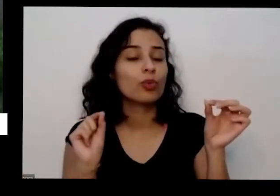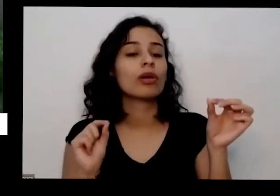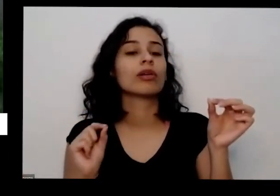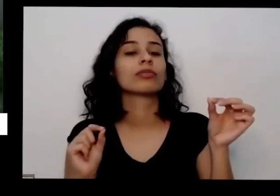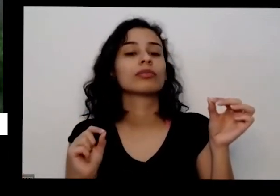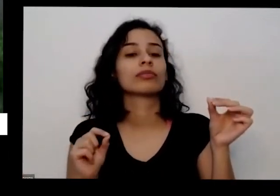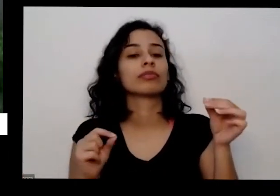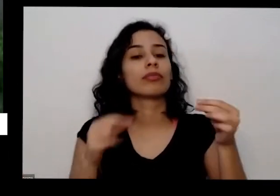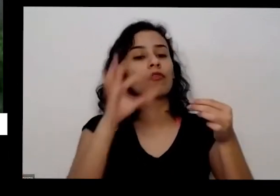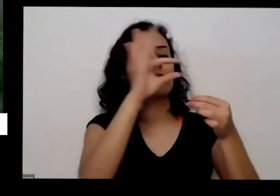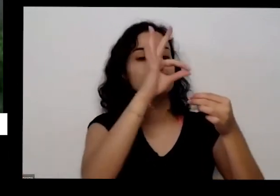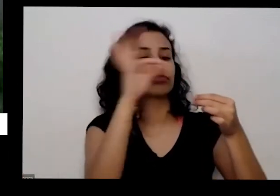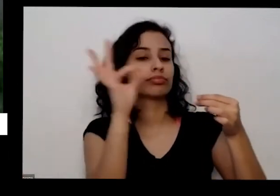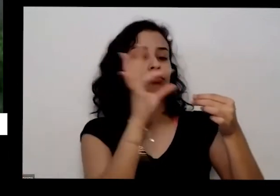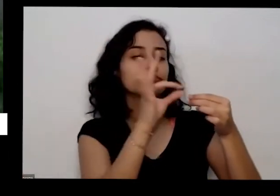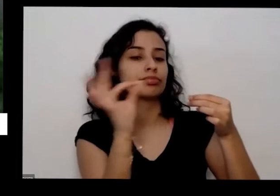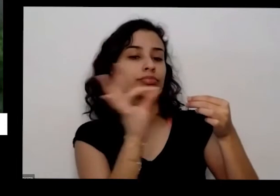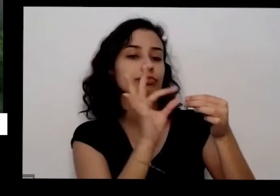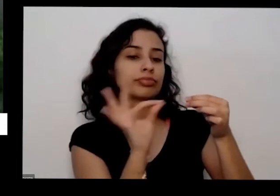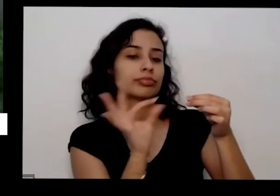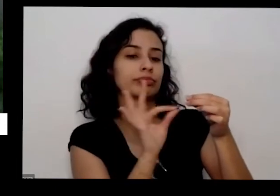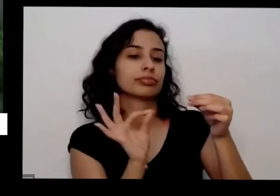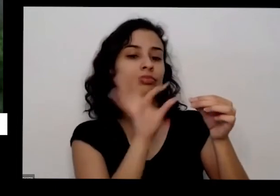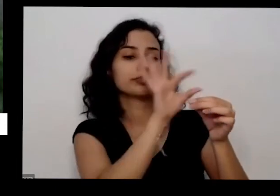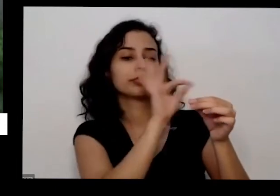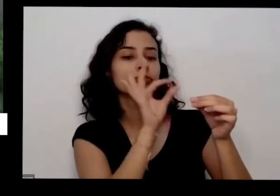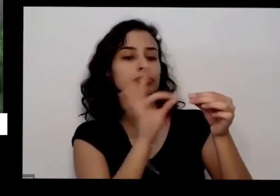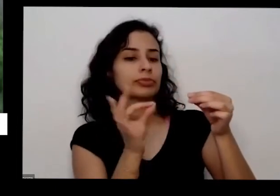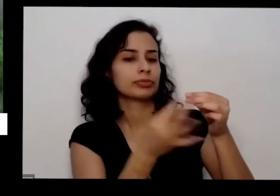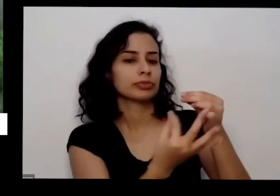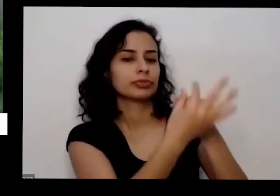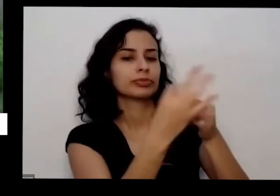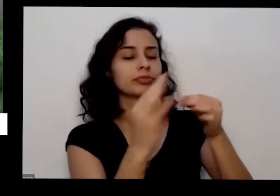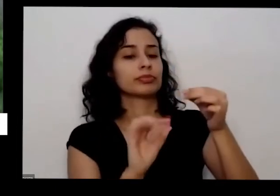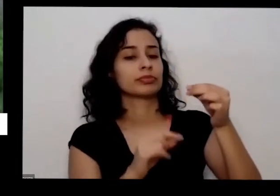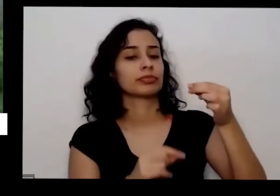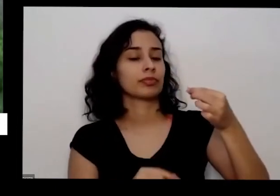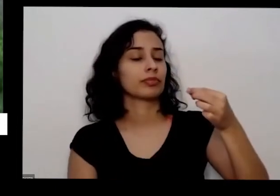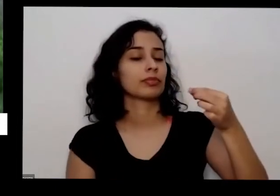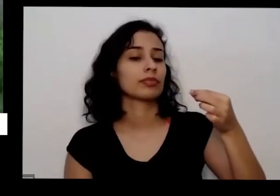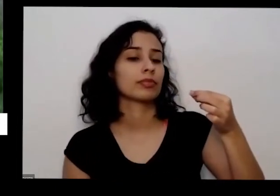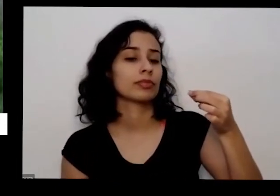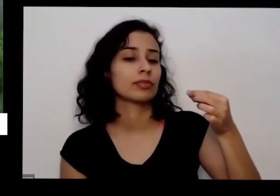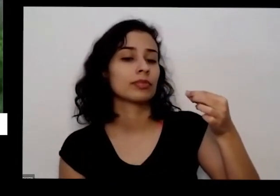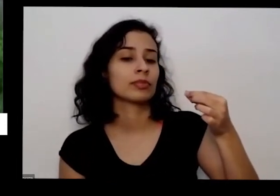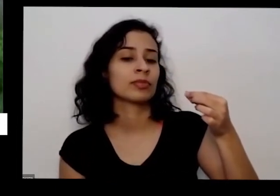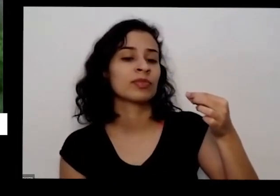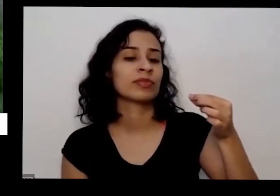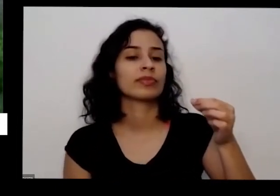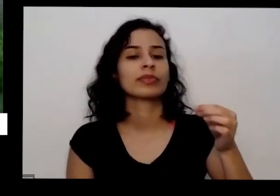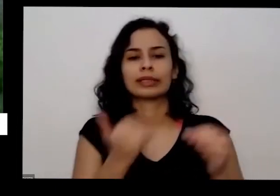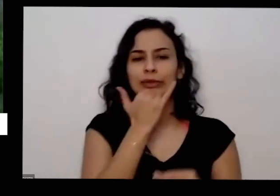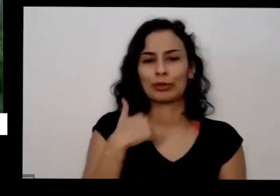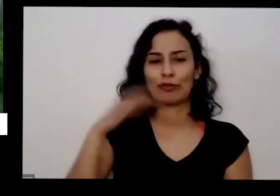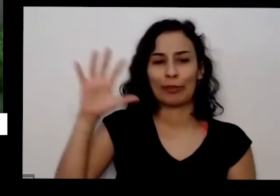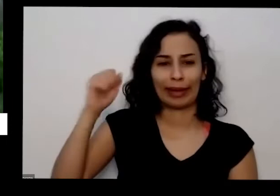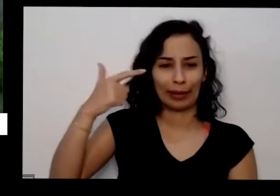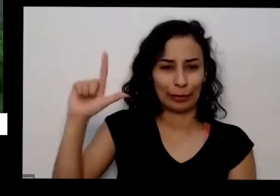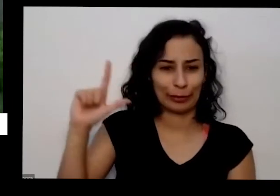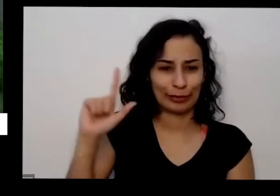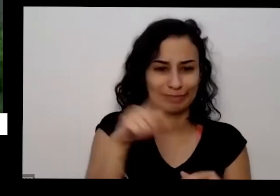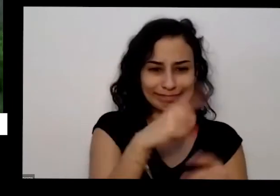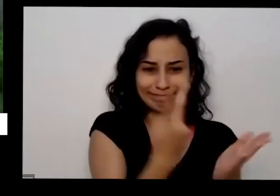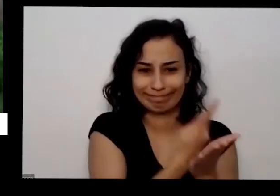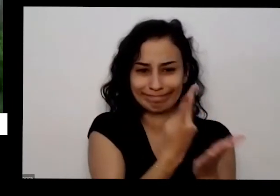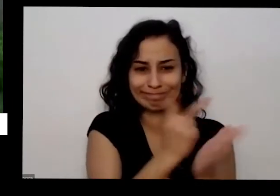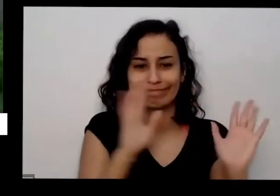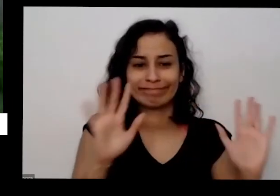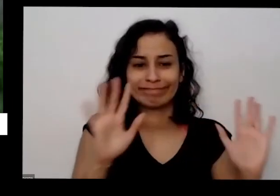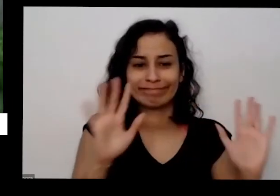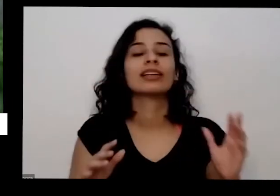folhas Ixi muita força tirar as folhas vou pegar o outro que quebrou Aí você tira as folhas ou